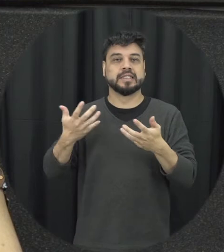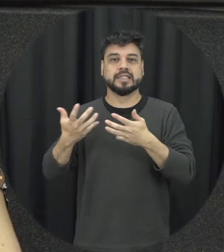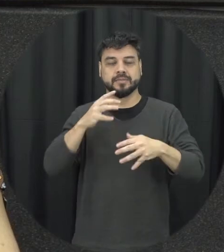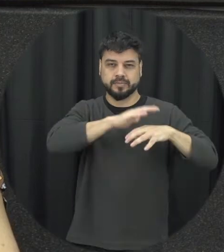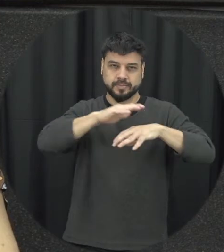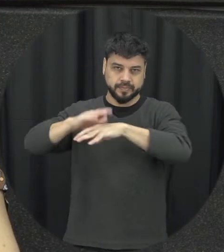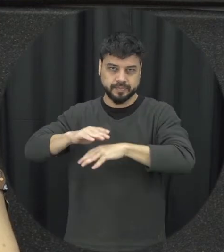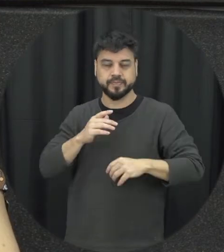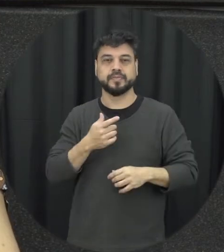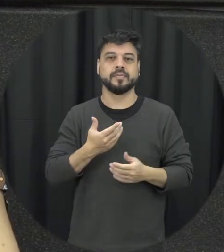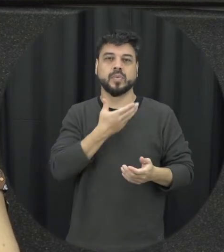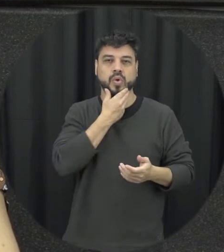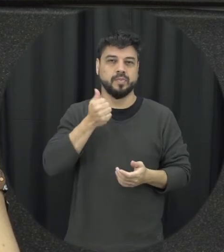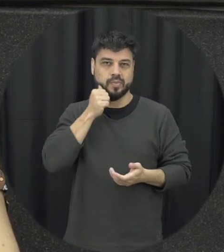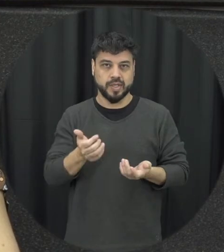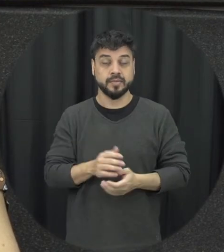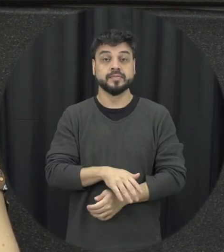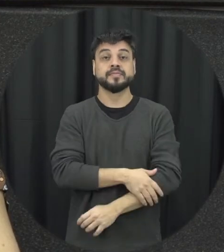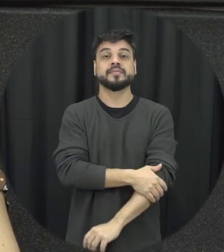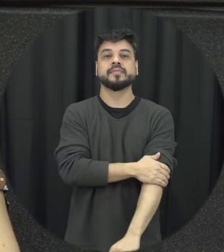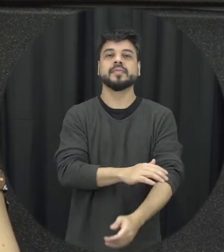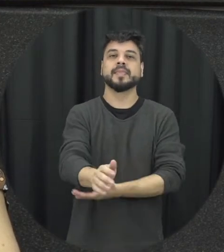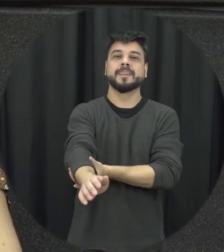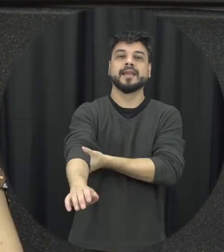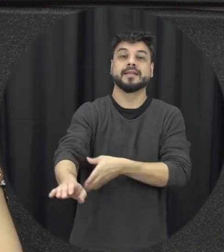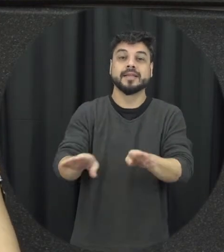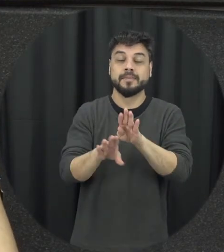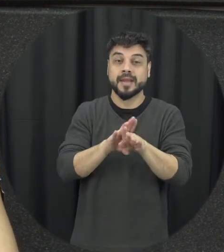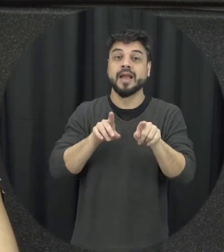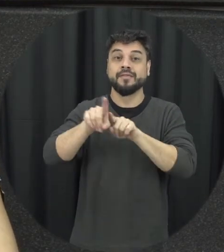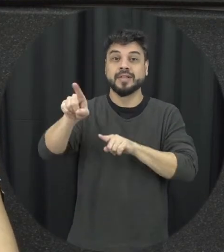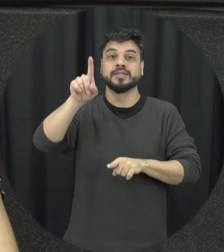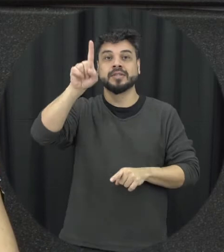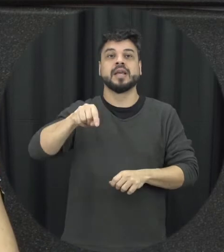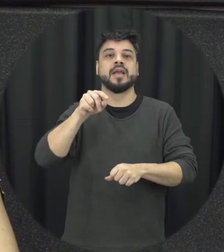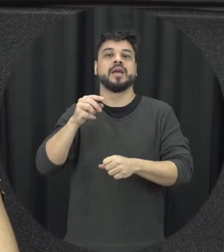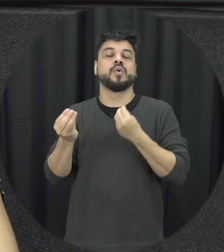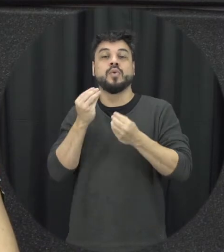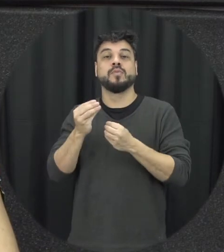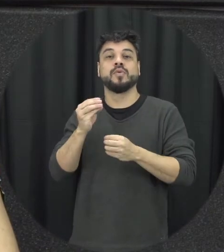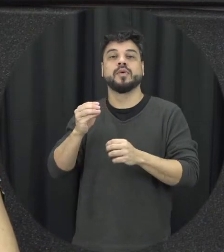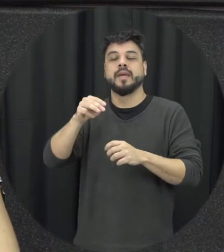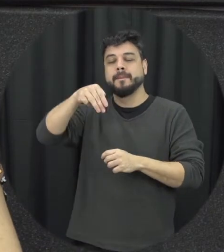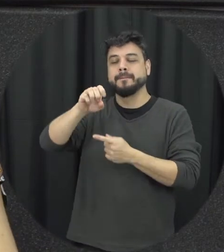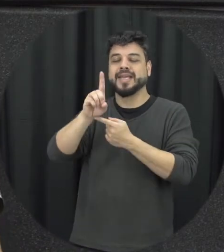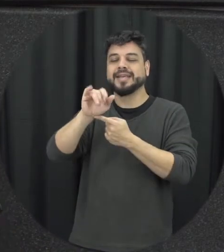que a mulher tem pode ter acesso a partir da Lei outro aspecto importante é não considerar